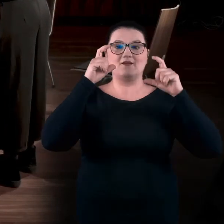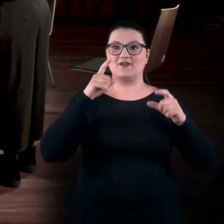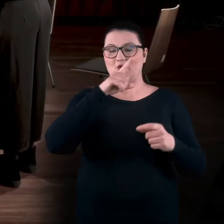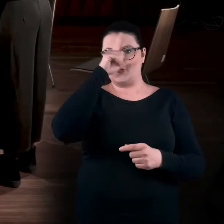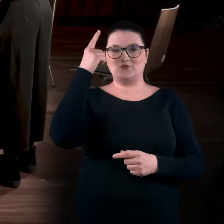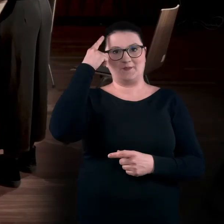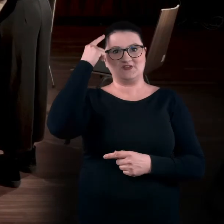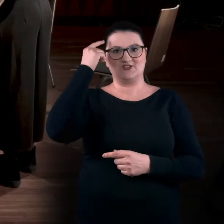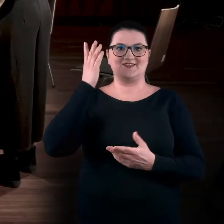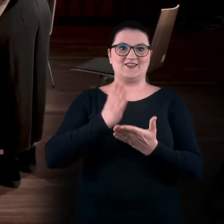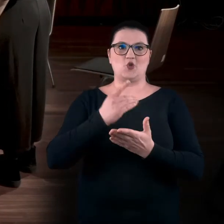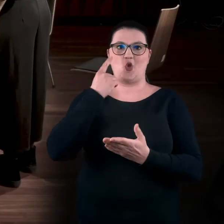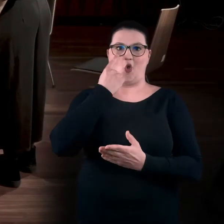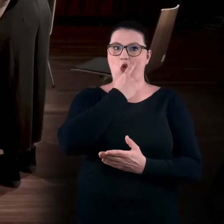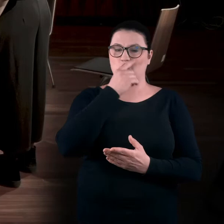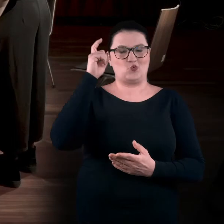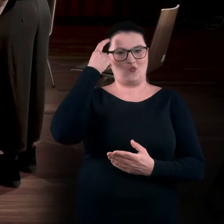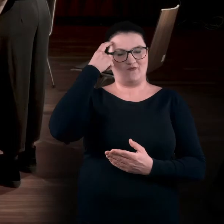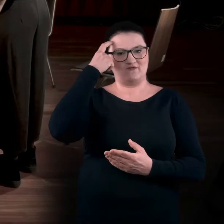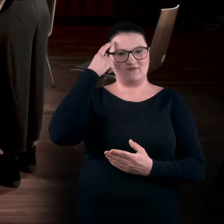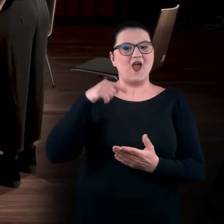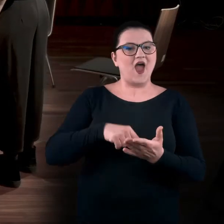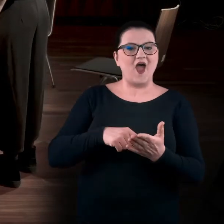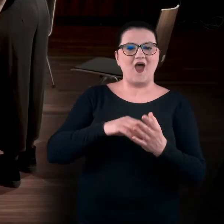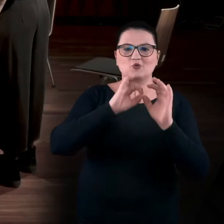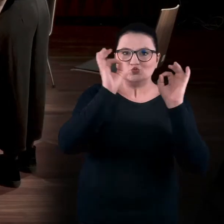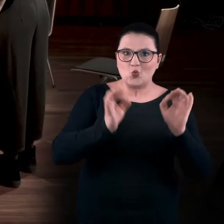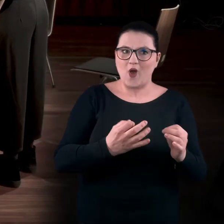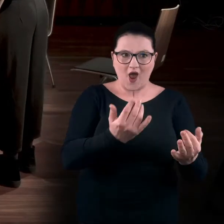że jesteśmy tylko oczami. I sztukę postrzegamy tylko przez oczy.